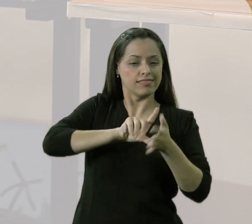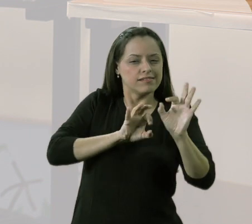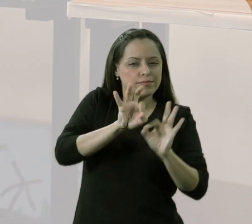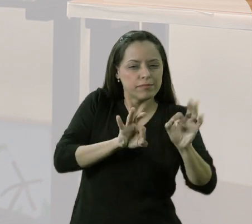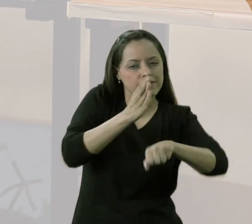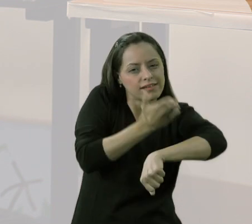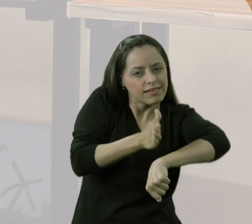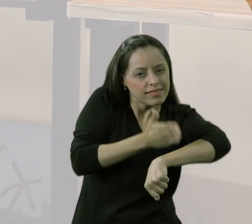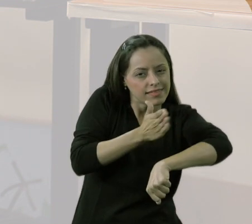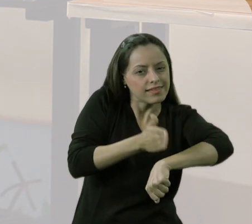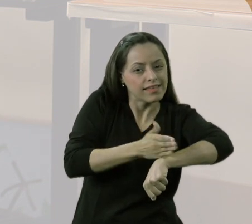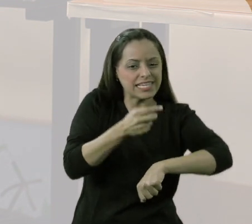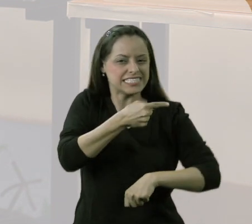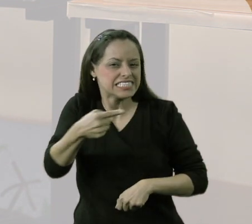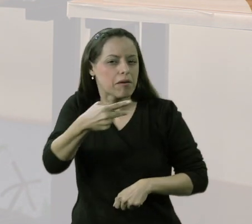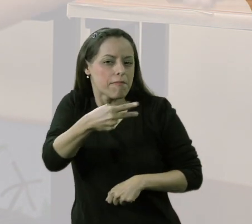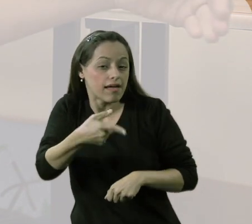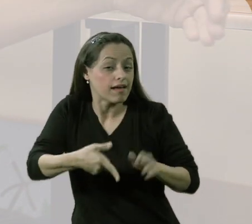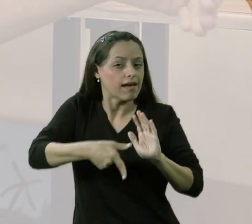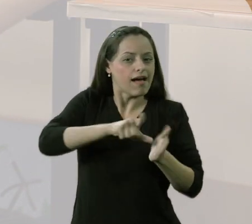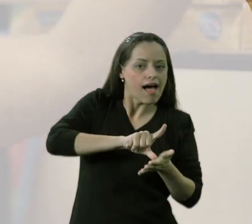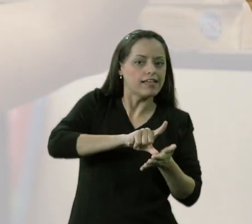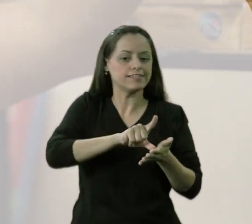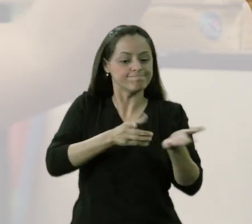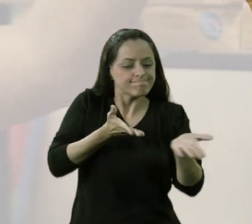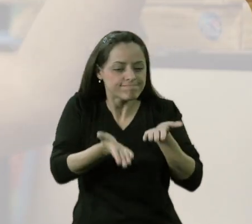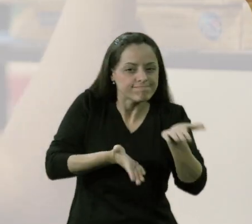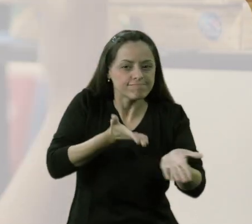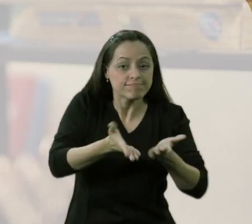Por algumas semanas, antes de acontecer o projeto em si na quadra,